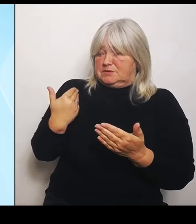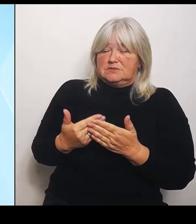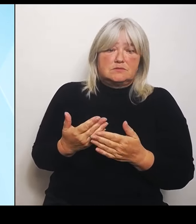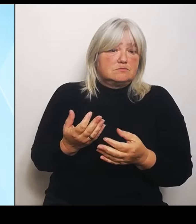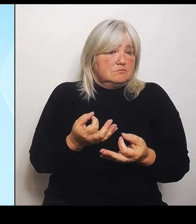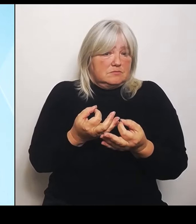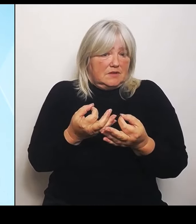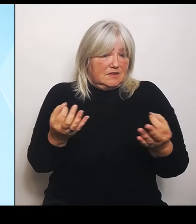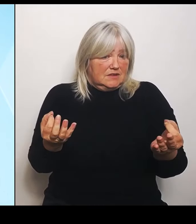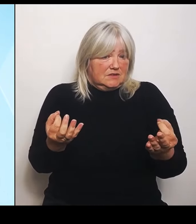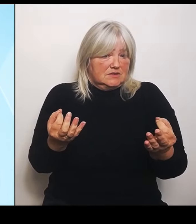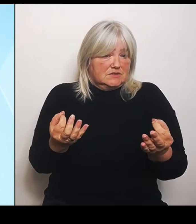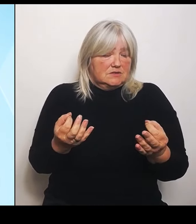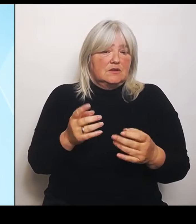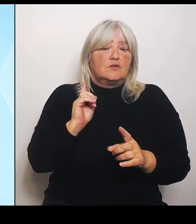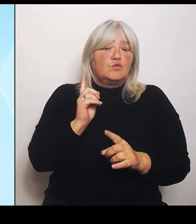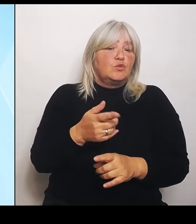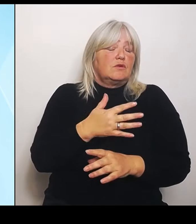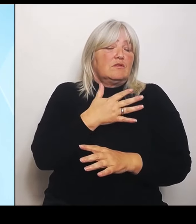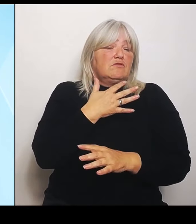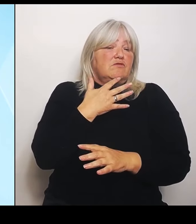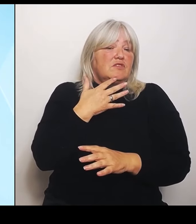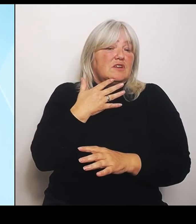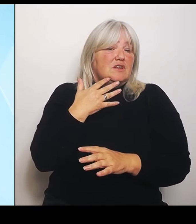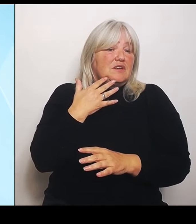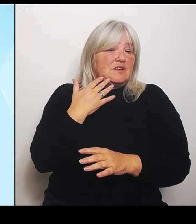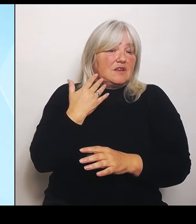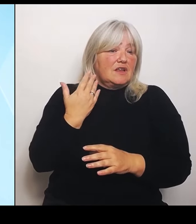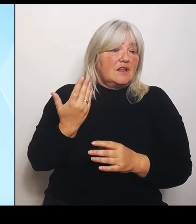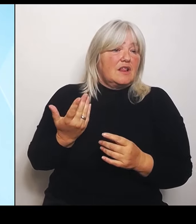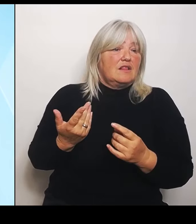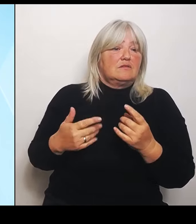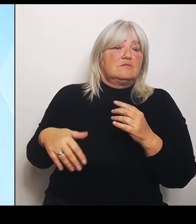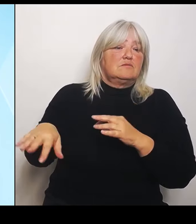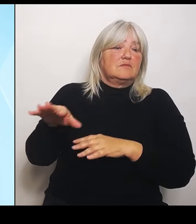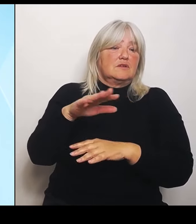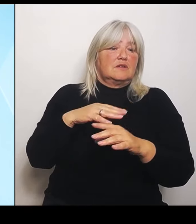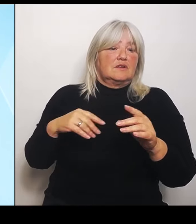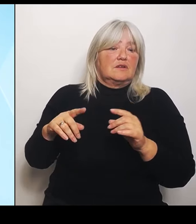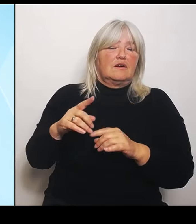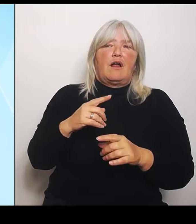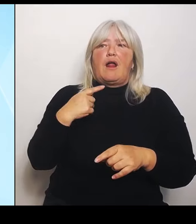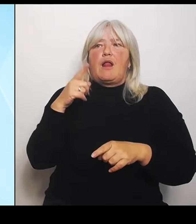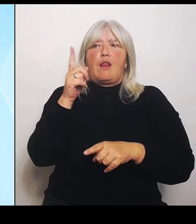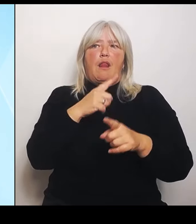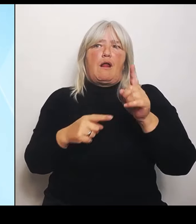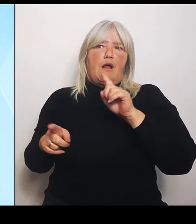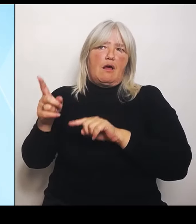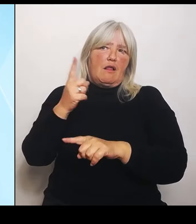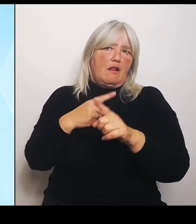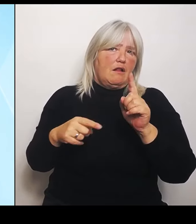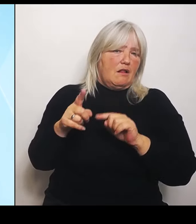allerlei kindische Ausflüchte und Ausreden, die im Übrigen auch noch falsch waren. Denn der Bund